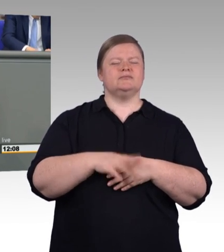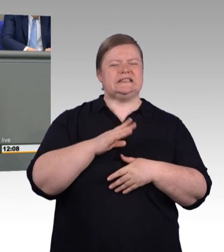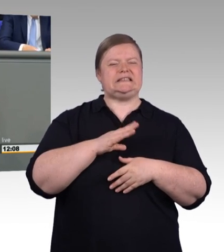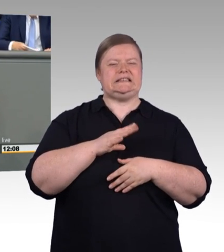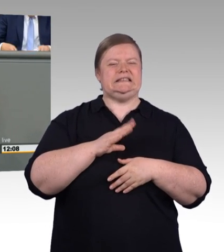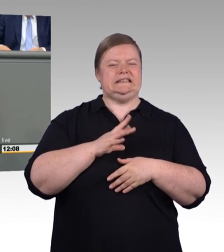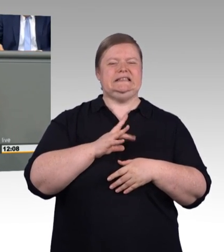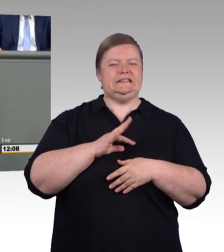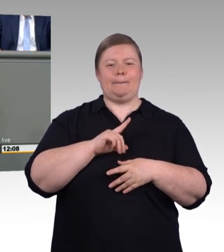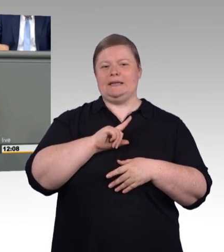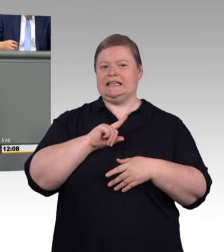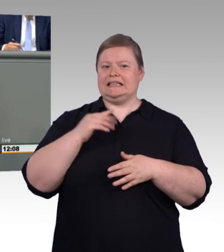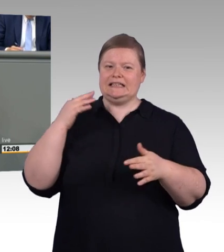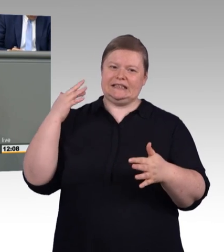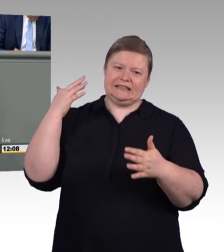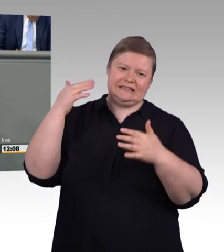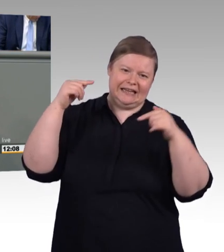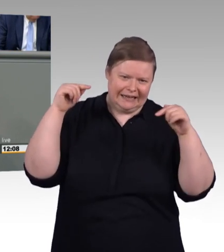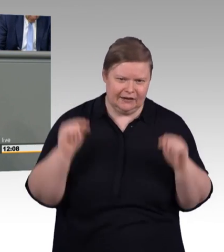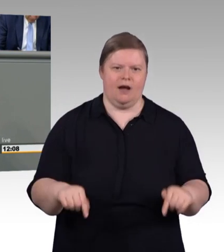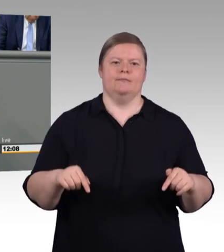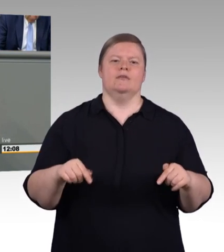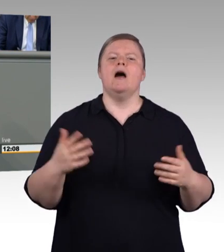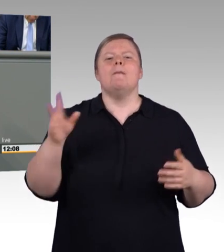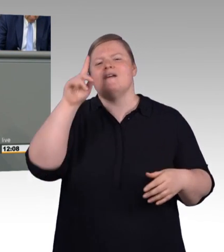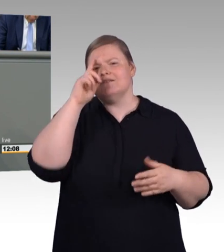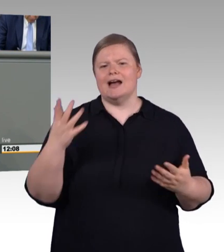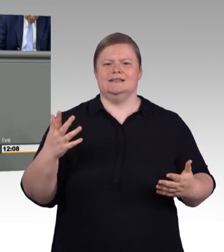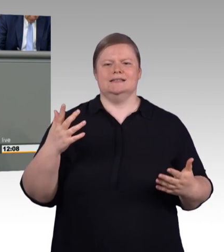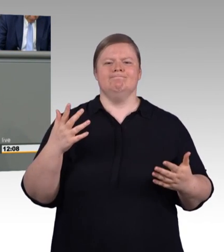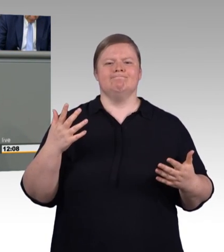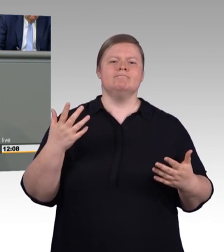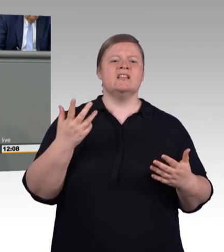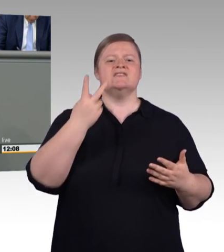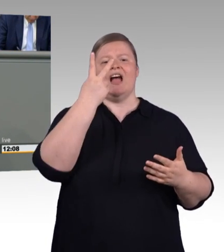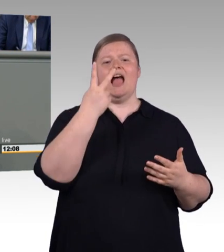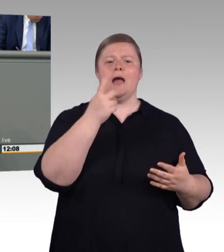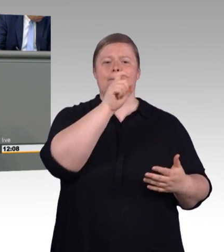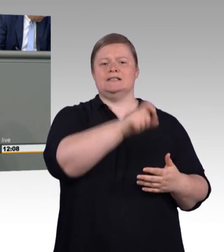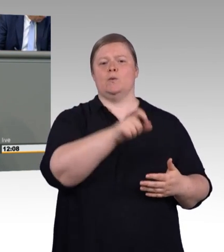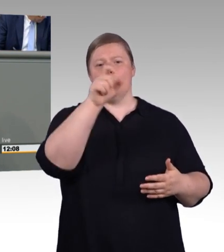Das hat eine Weile gedauert. Manchmal hieß es am Freitag es klappt und am Montag hieß es, es geht schon wieder nicht mehr. Aber nun liegt es vor.